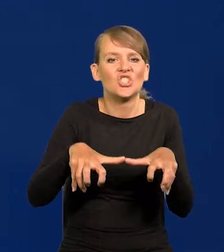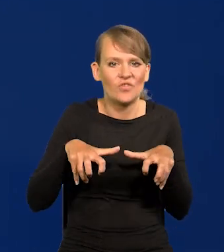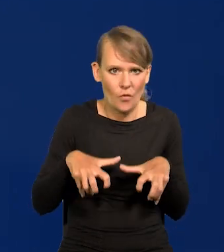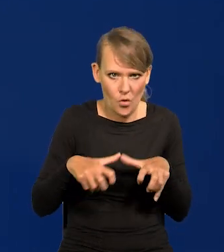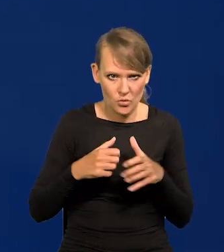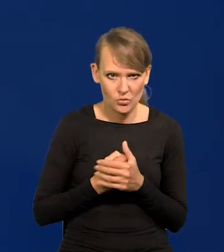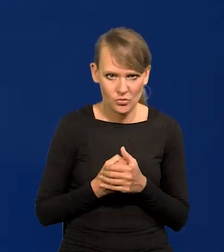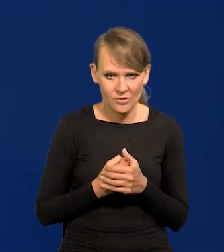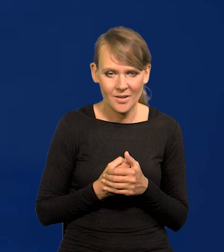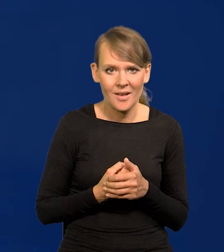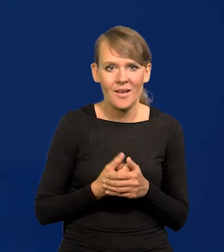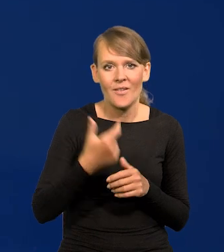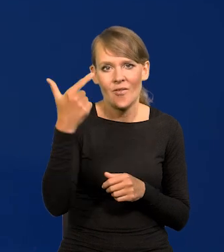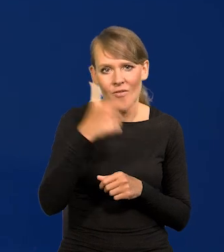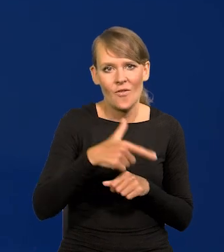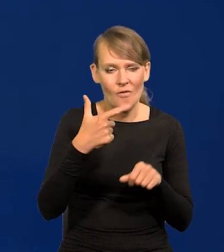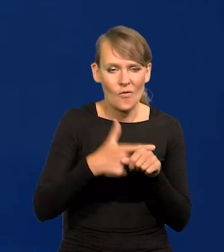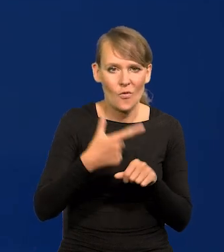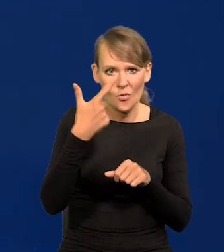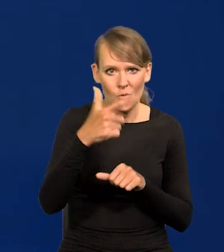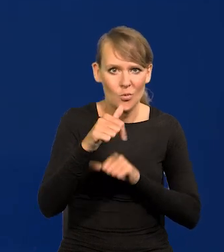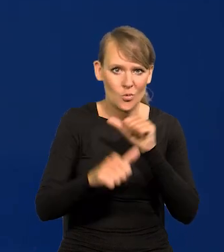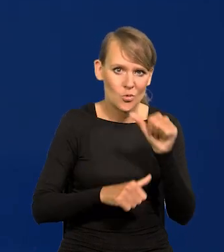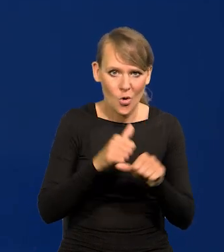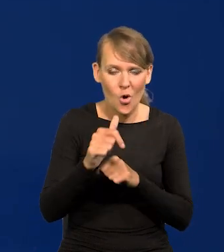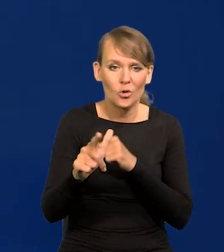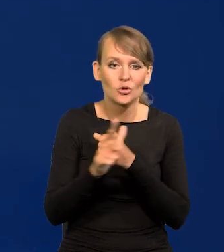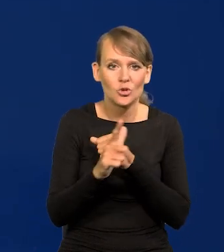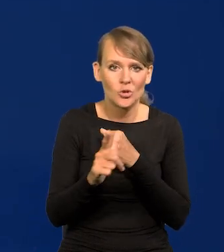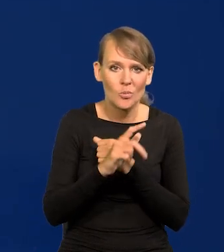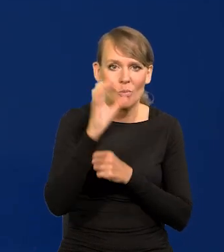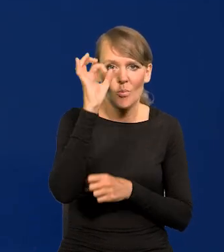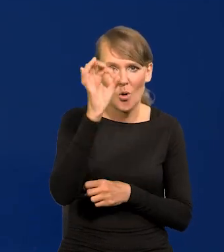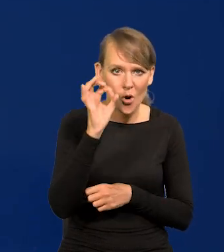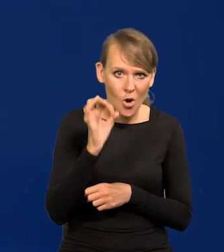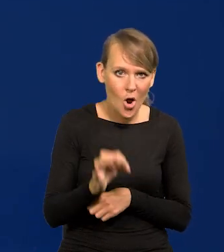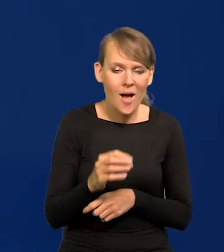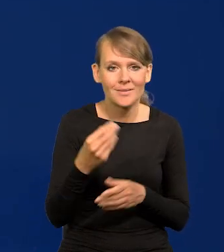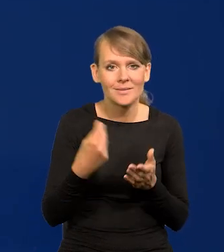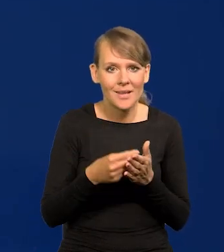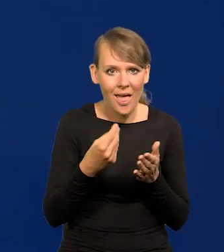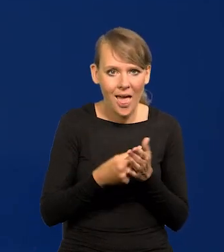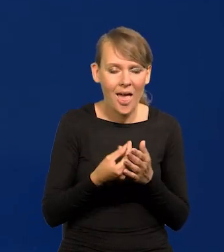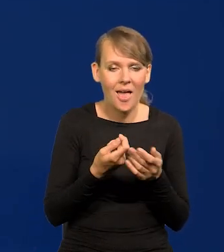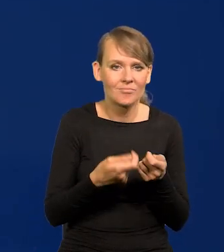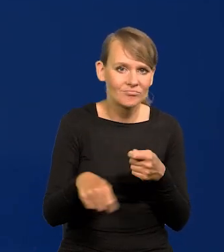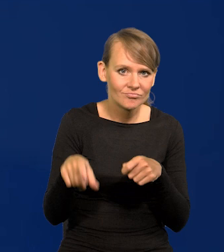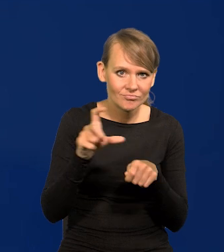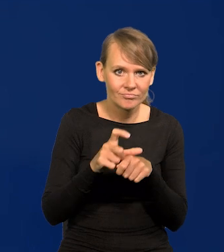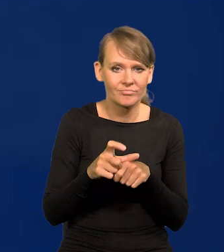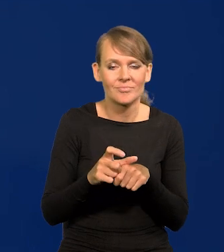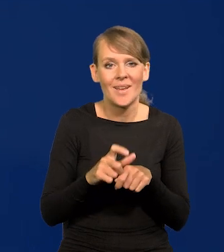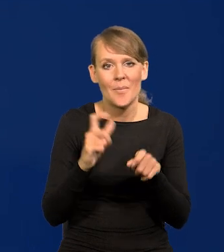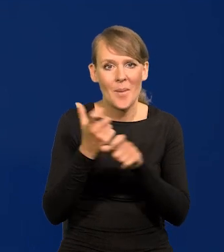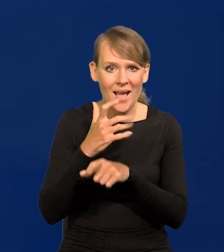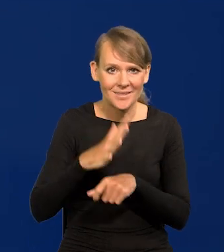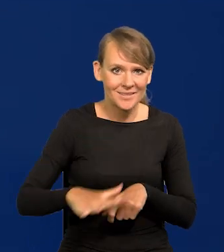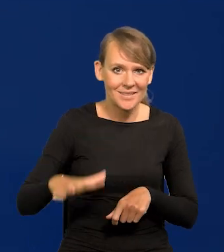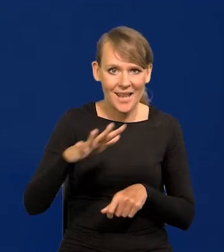W 2022 roku 70% wzrostu cen w krajach strefy euro